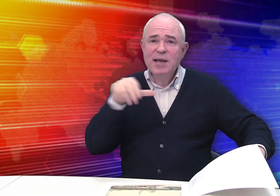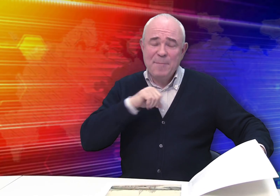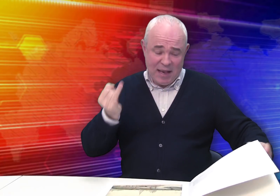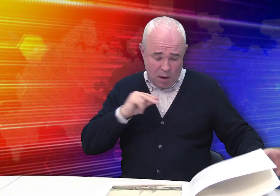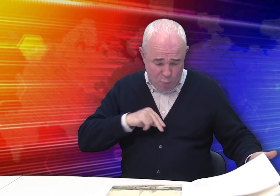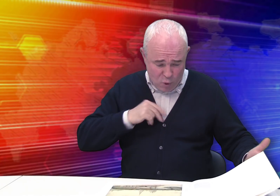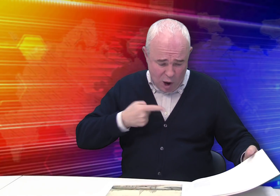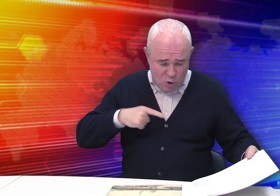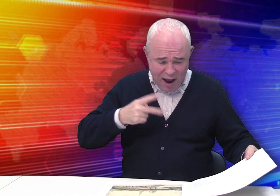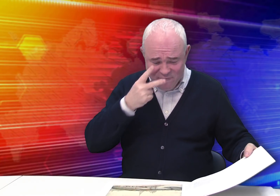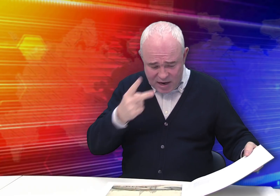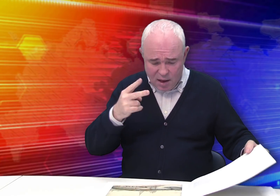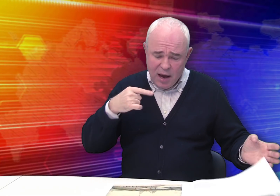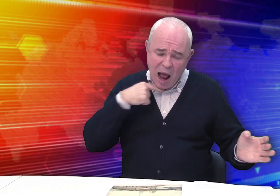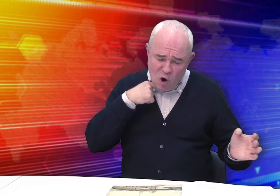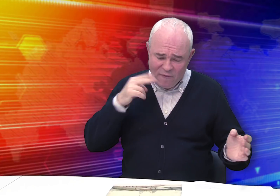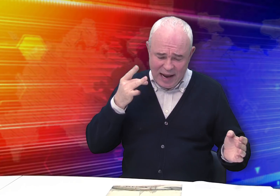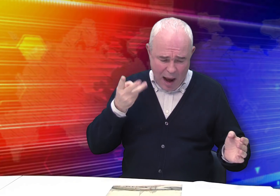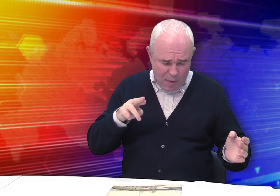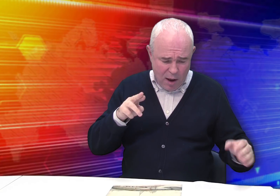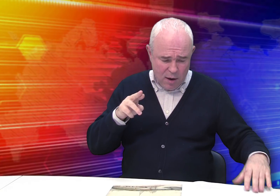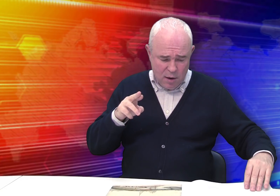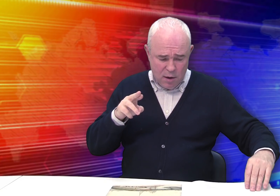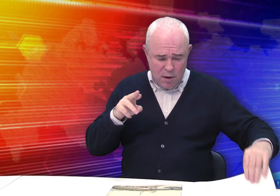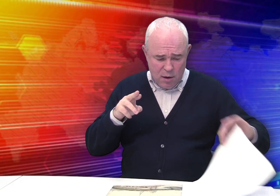Самые интересные работы – это «Виды Рязанского кремля»